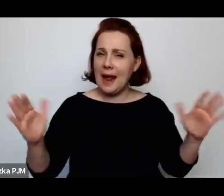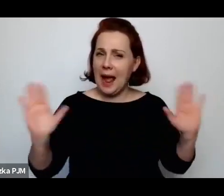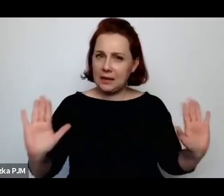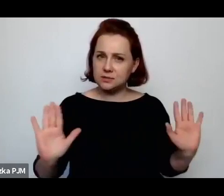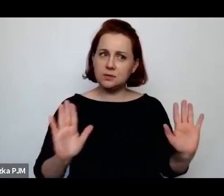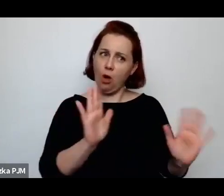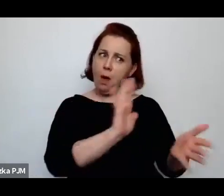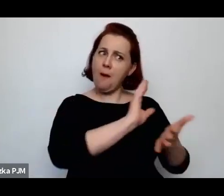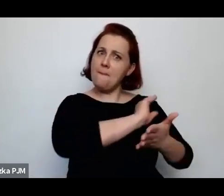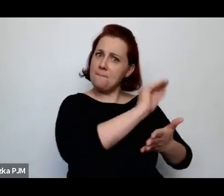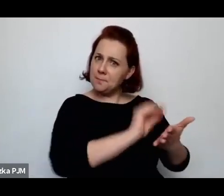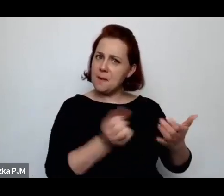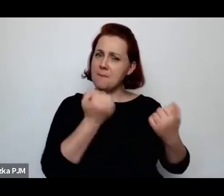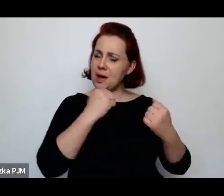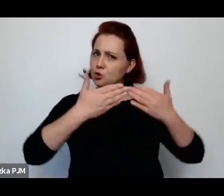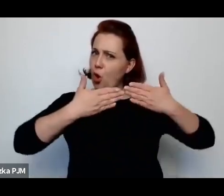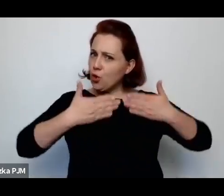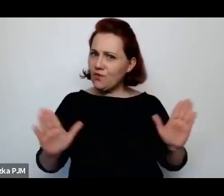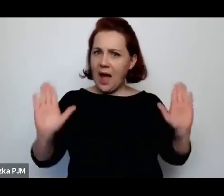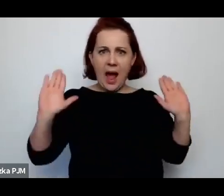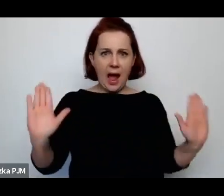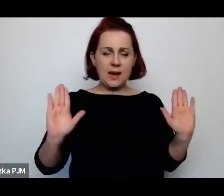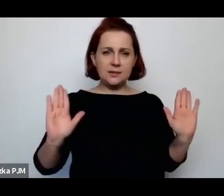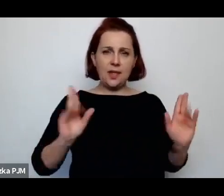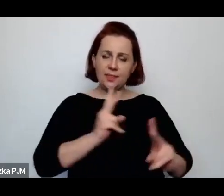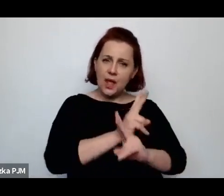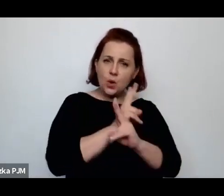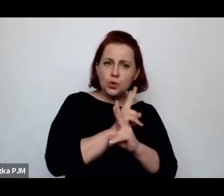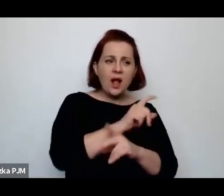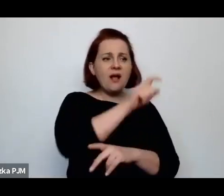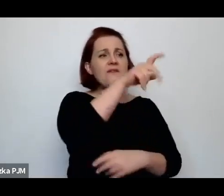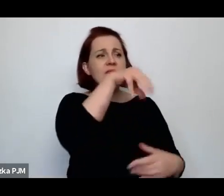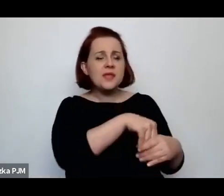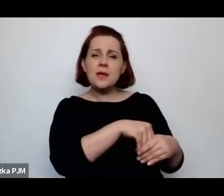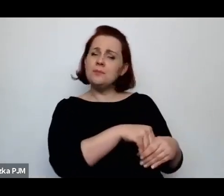gdzie właściwie wszyscy najwybitniejsi pisarze wówczas publikowali.